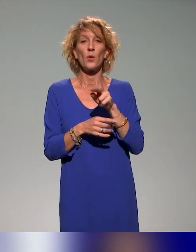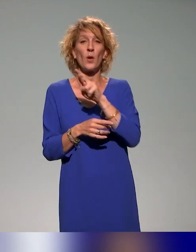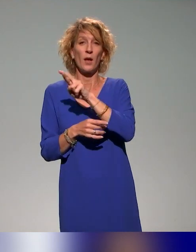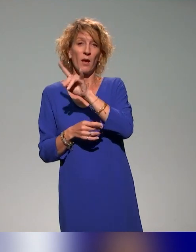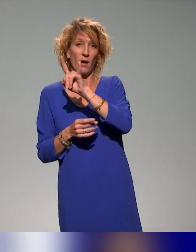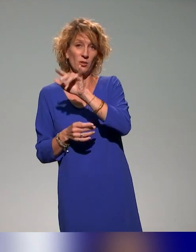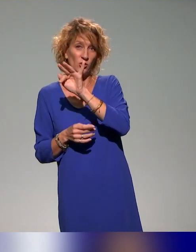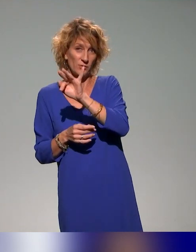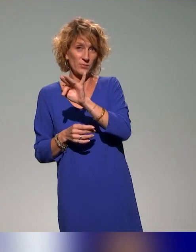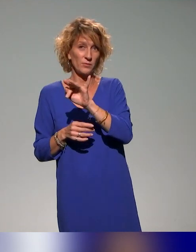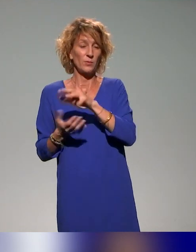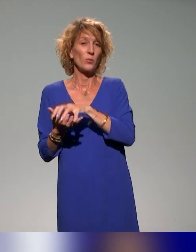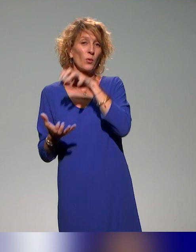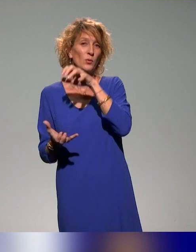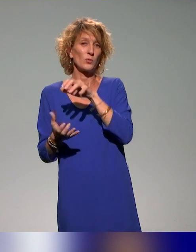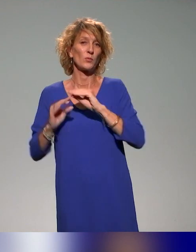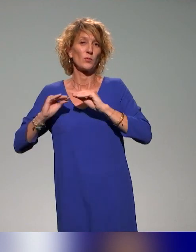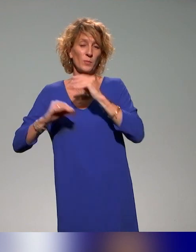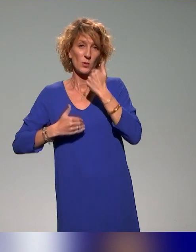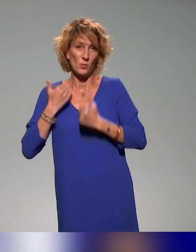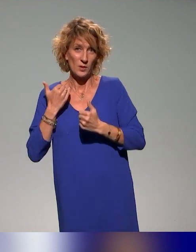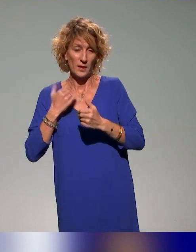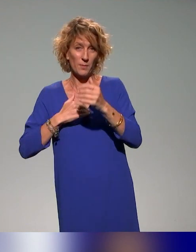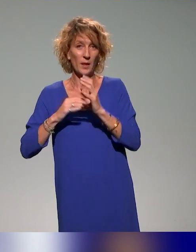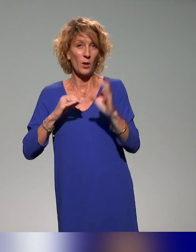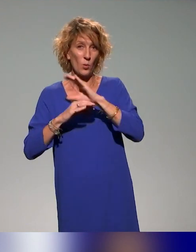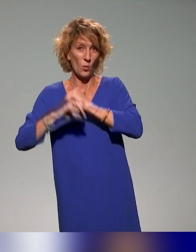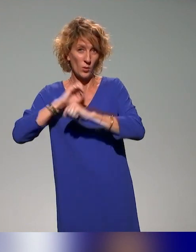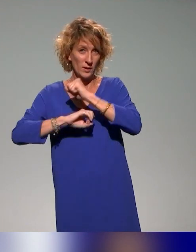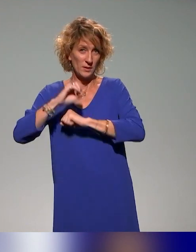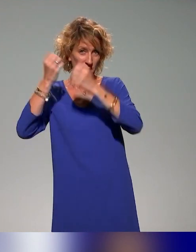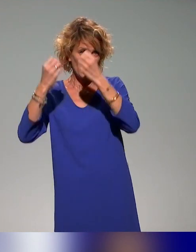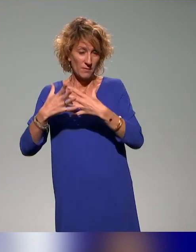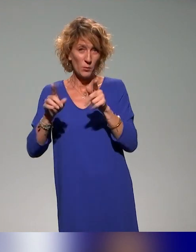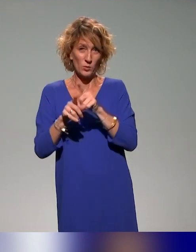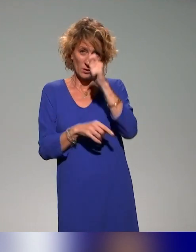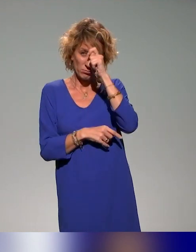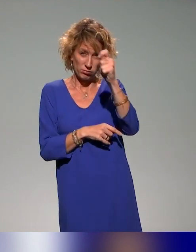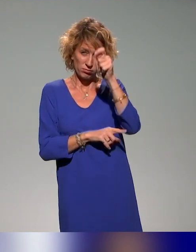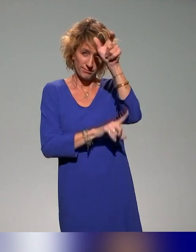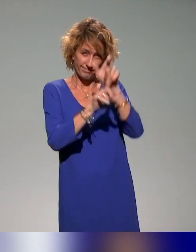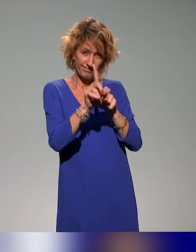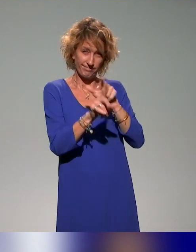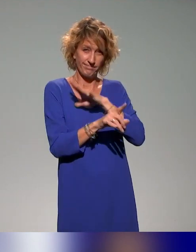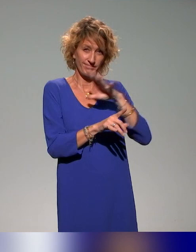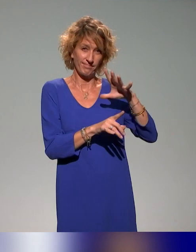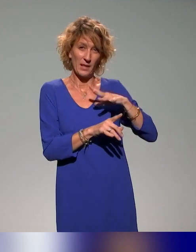handicap qui a coorganisé l'événement de la journée. Un coup de chapeau à Fleur Postaire qui est la coordinatrice du PRITH